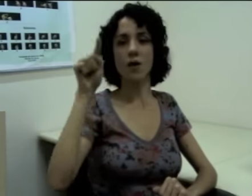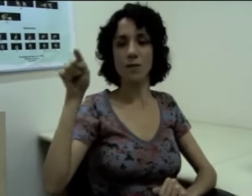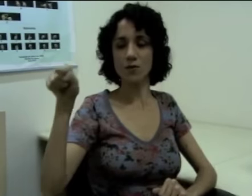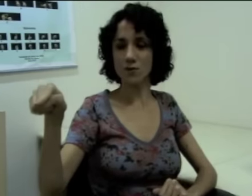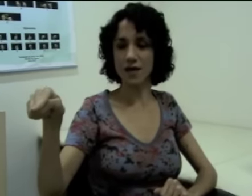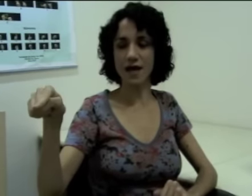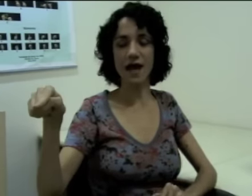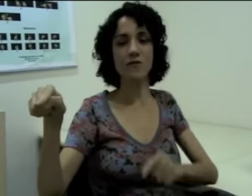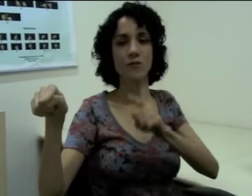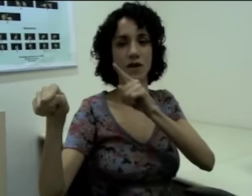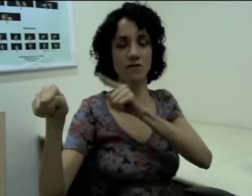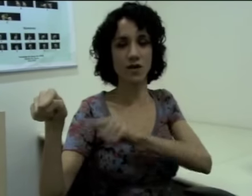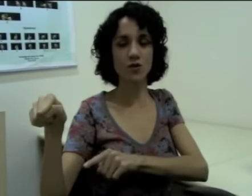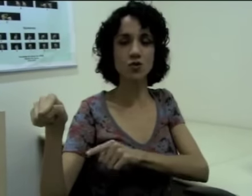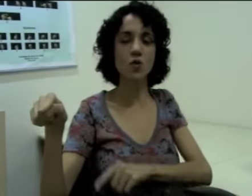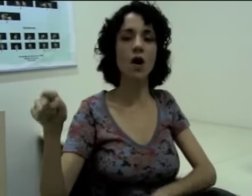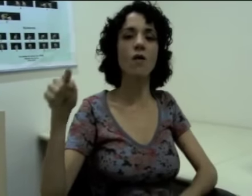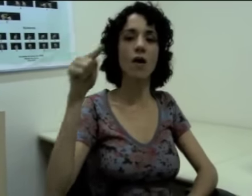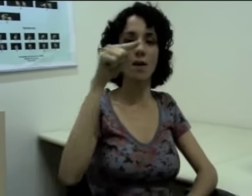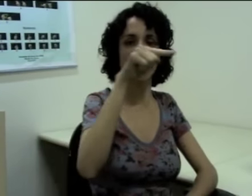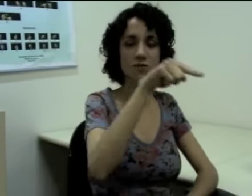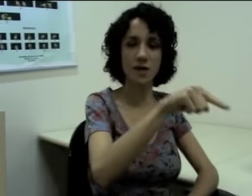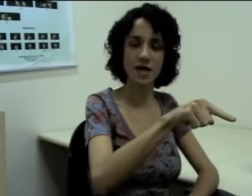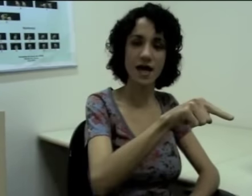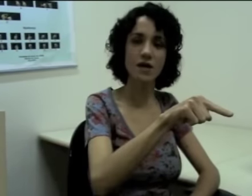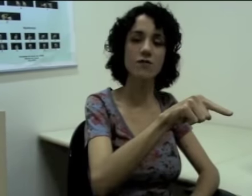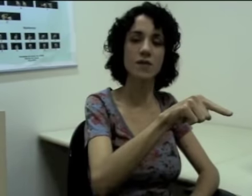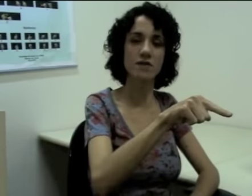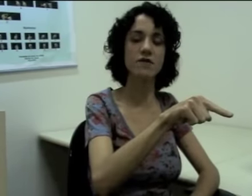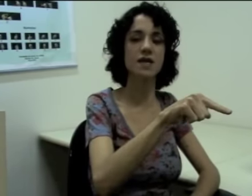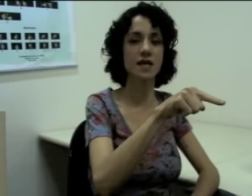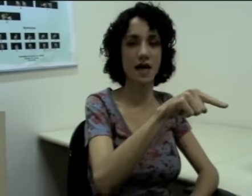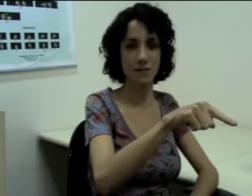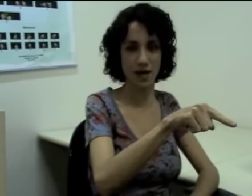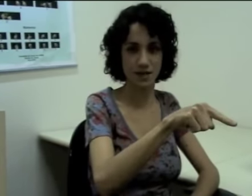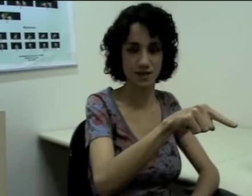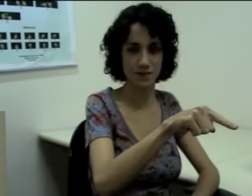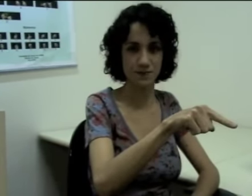Eu aponto pra cá (sinalização) e vou me referir ao João, e aponto pra cá (sinalização) eu vou me referir à Márcia.